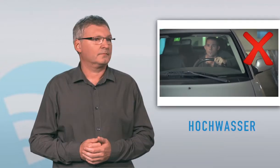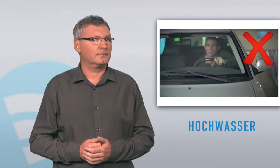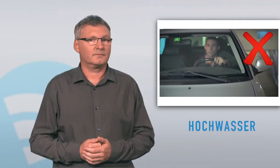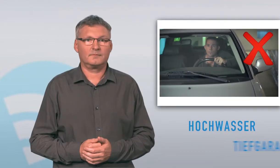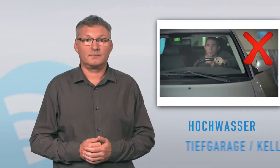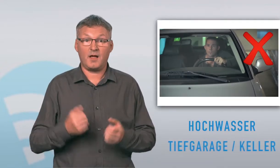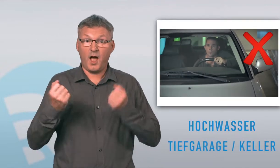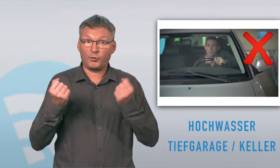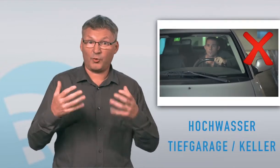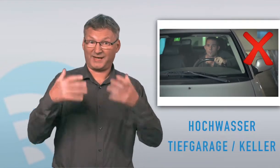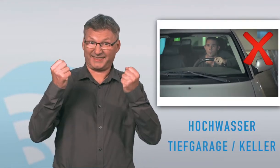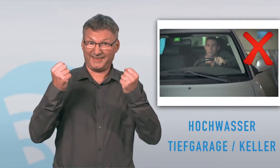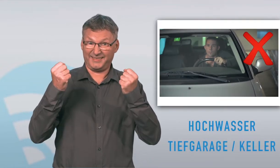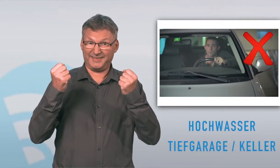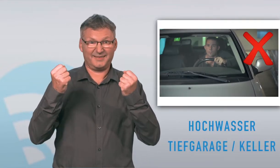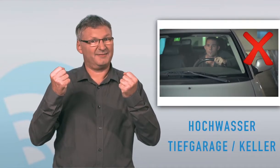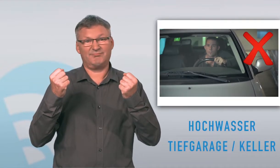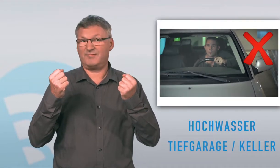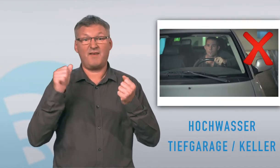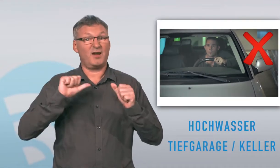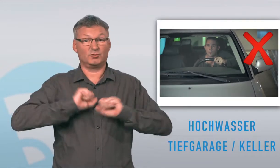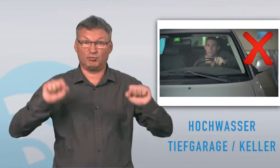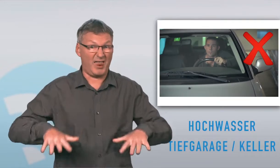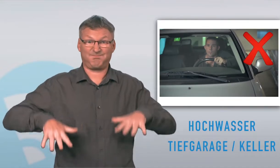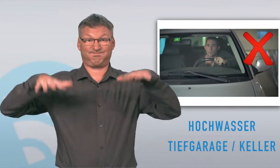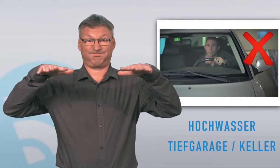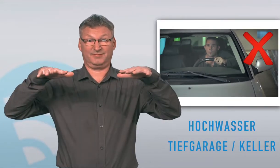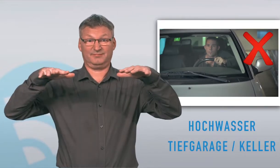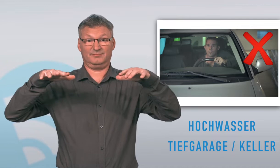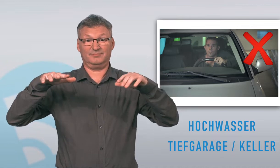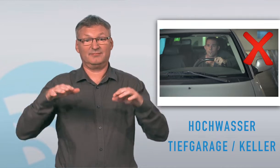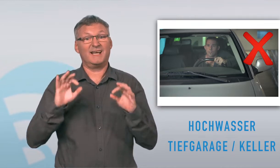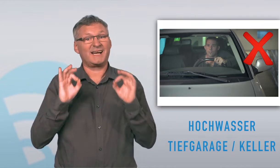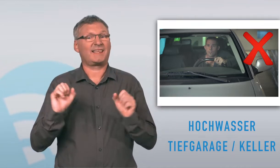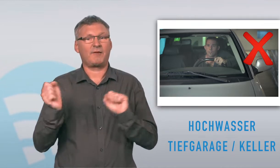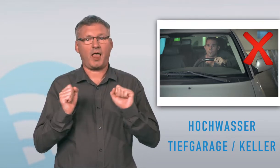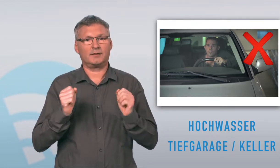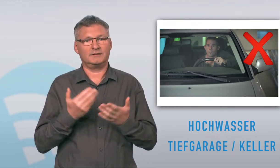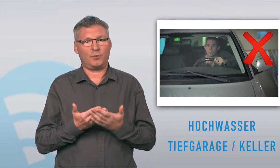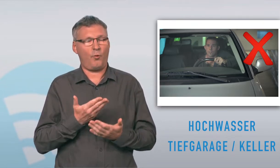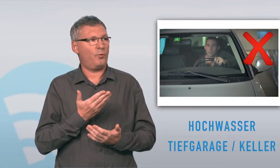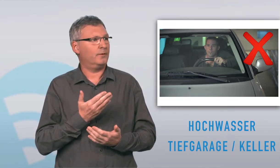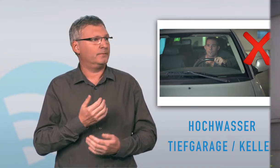Bei Hochwasser nicht in Tiefgarage gehen und Auto retten wollen. Wasser kann schnell steigen. Wasser steigt schneller, als man meint. So verhält man sich richtig: